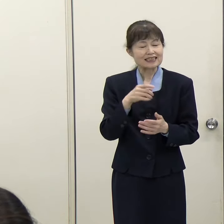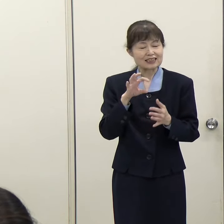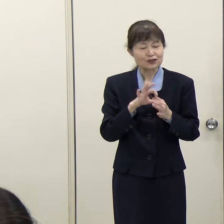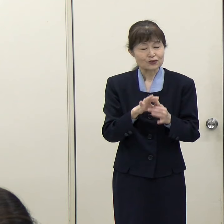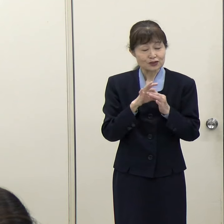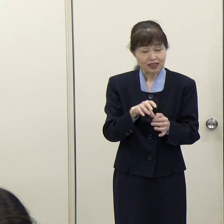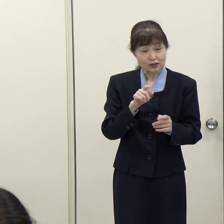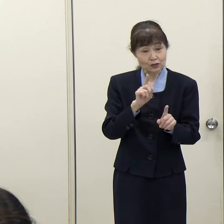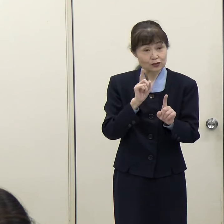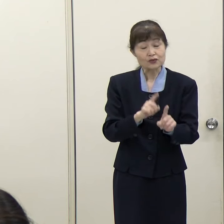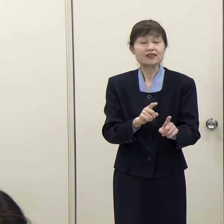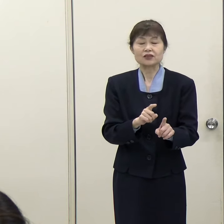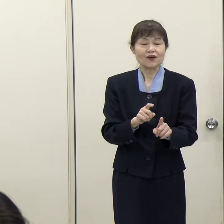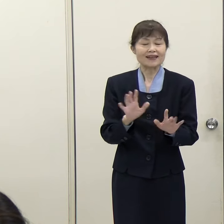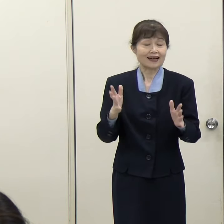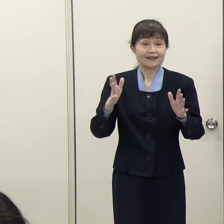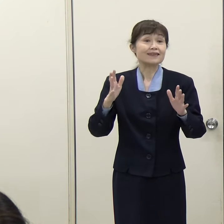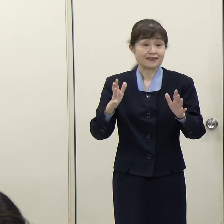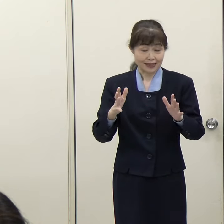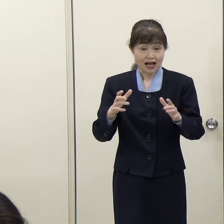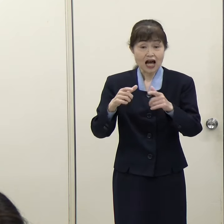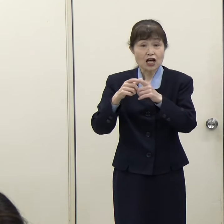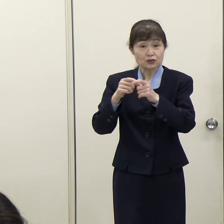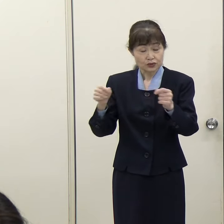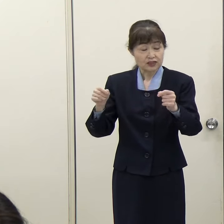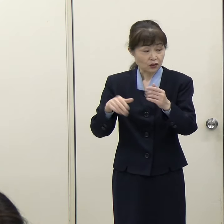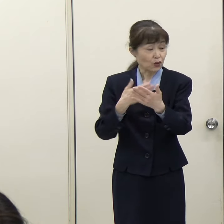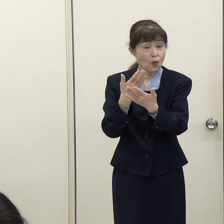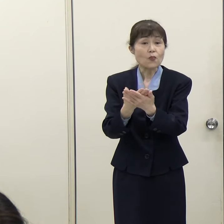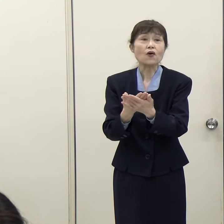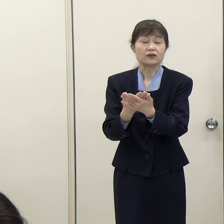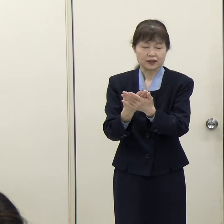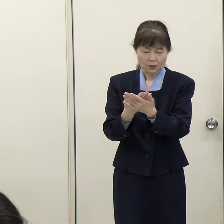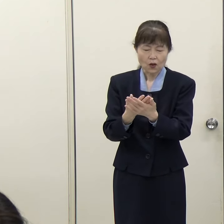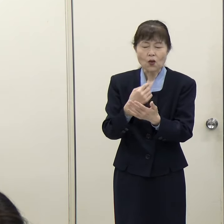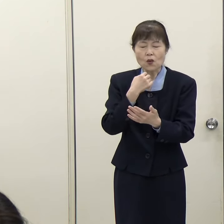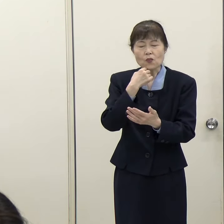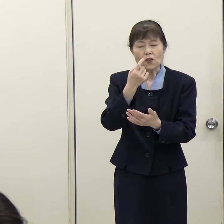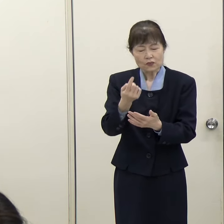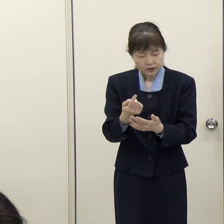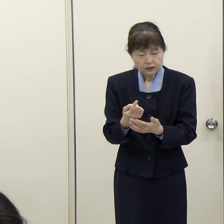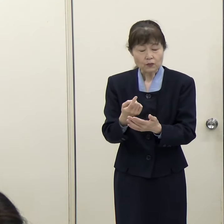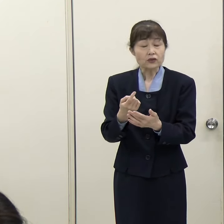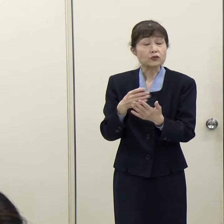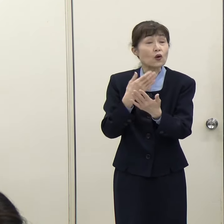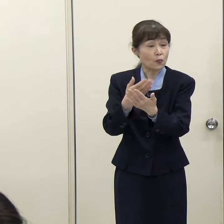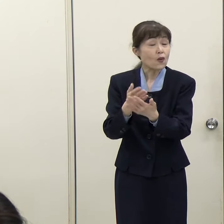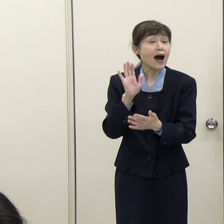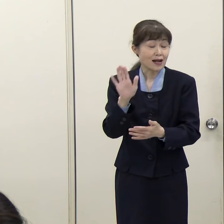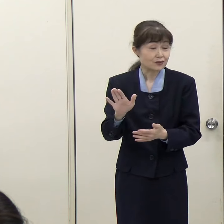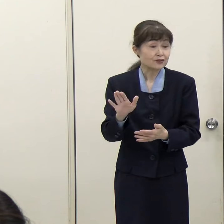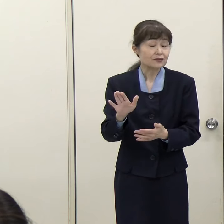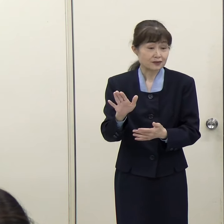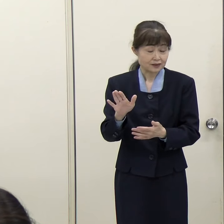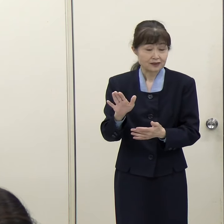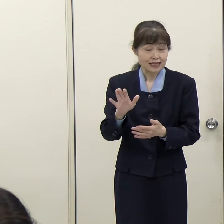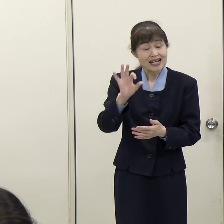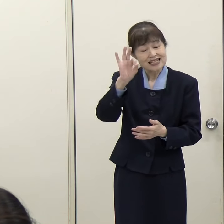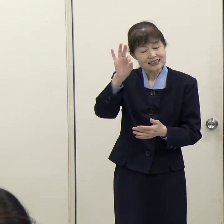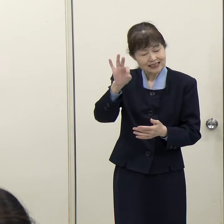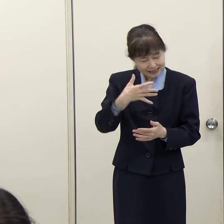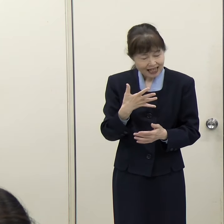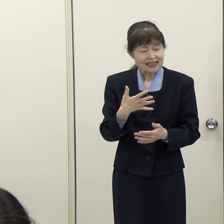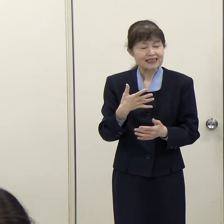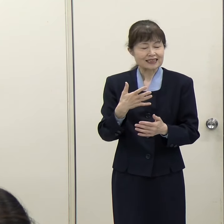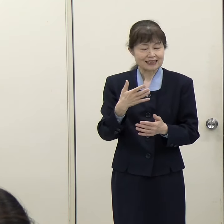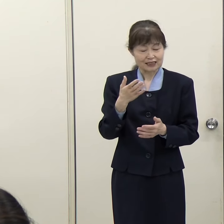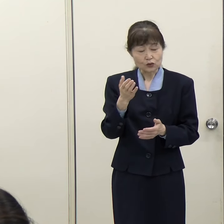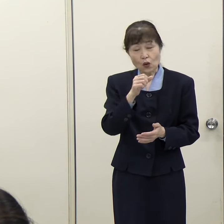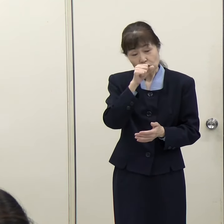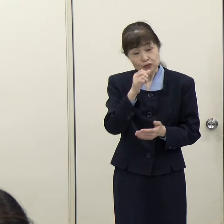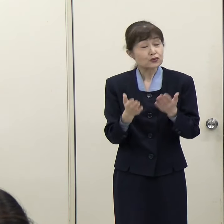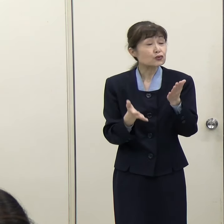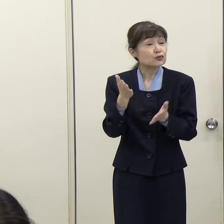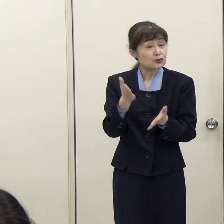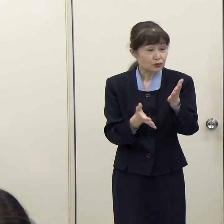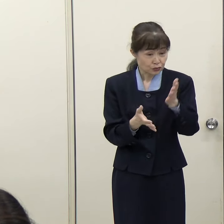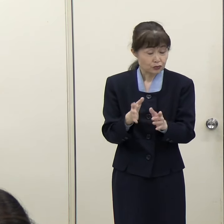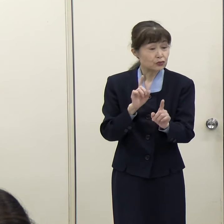先日の県から国への要望でも、税優遇措置を改めて求めてらっしゃいますが、この税優遇措置というのはなぜ鍵を握るのかというのを改めて教えてください。